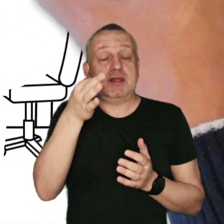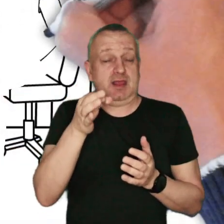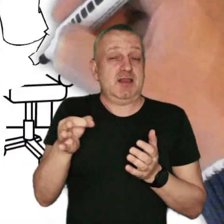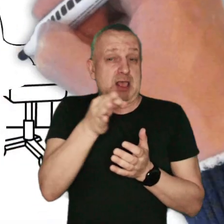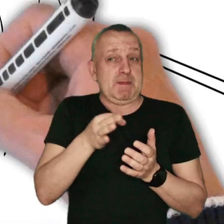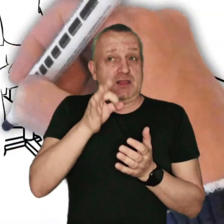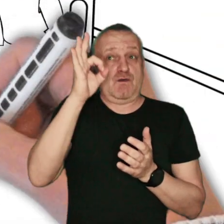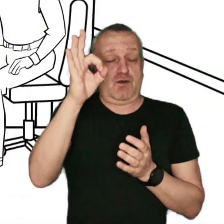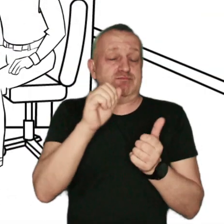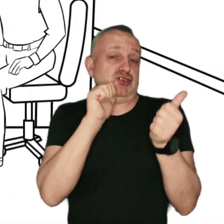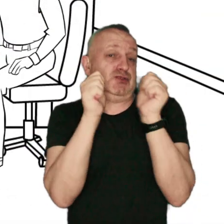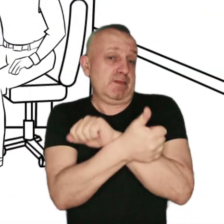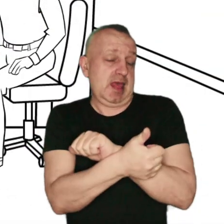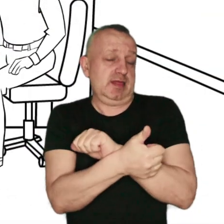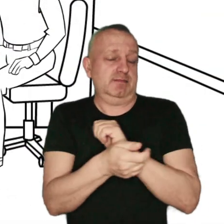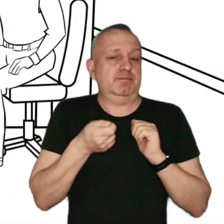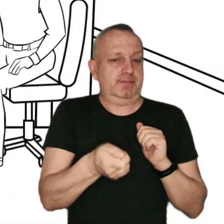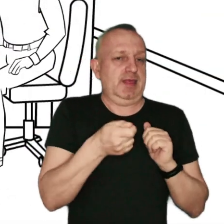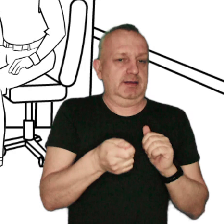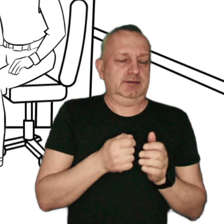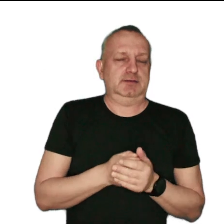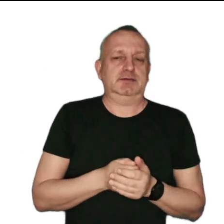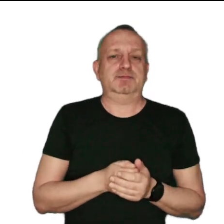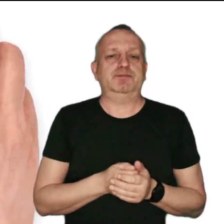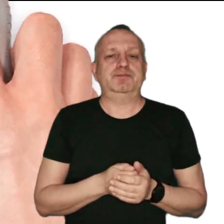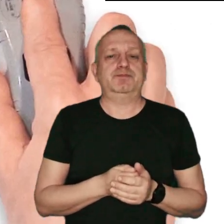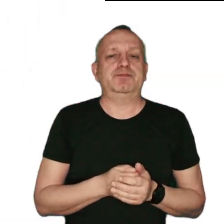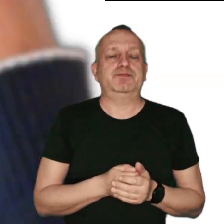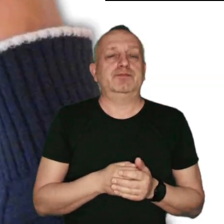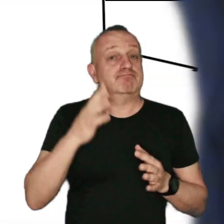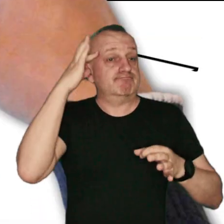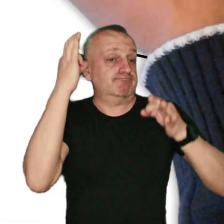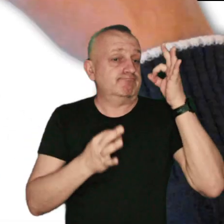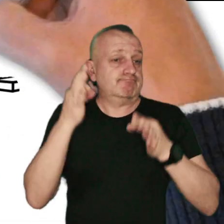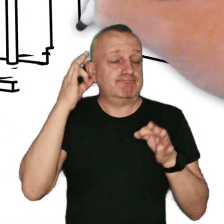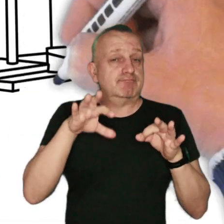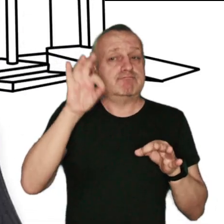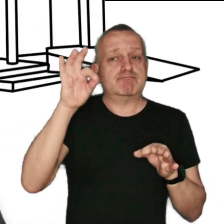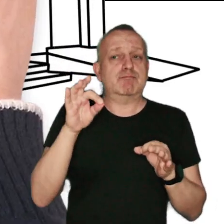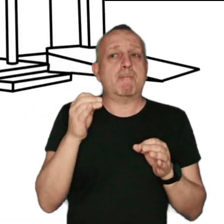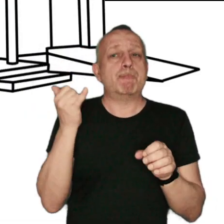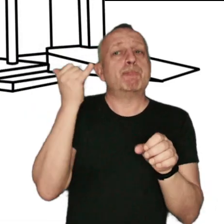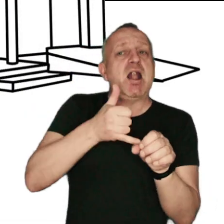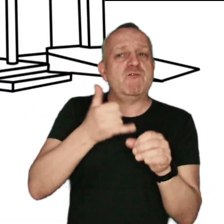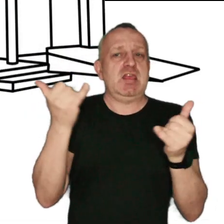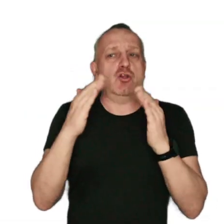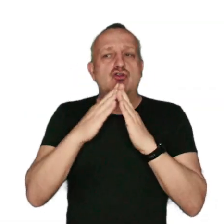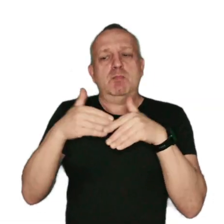na termomodernizację i wymianę pieców w swojej gminie. Zastanów się nad wyborem paliwa do ogrzewania swojego domu.